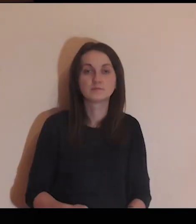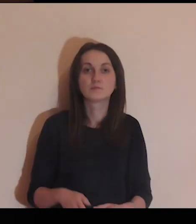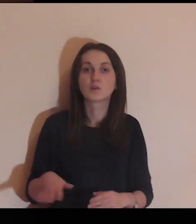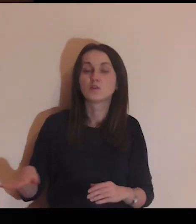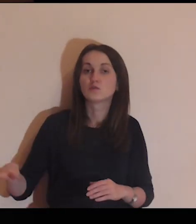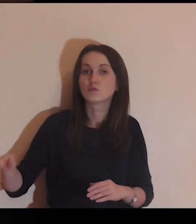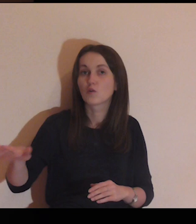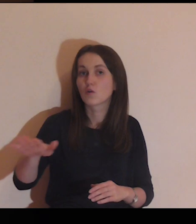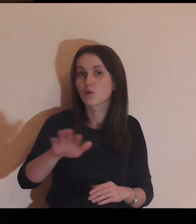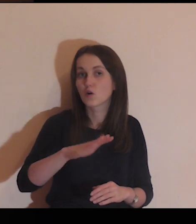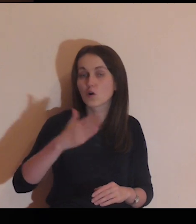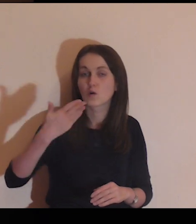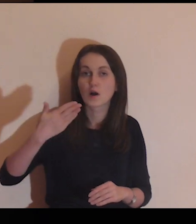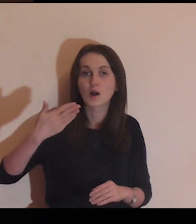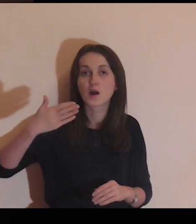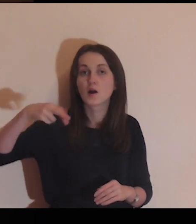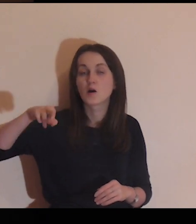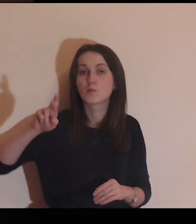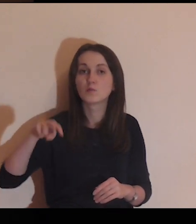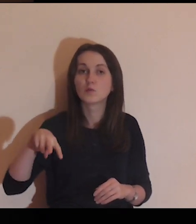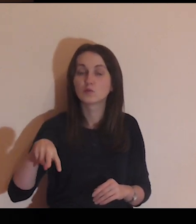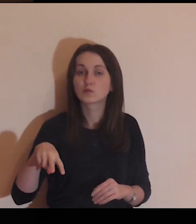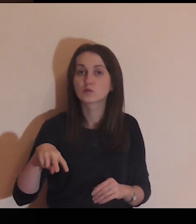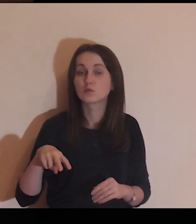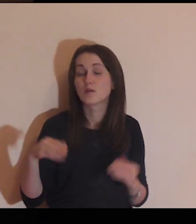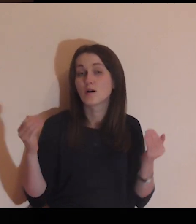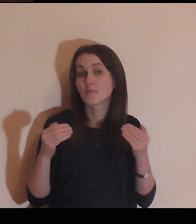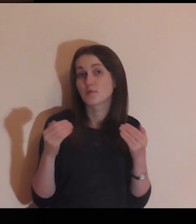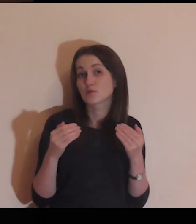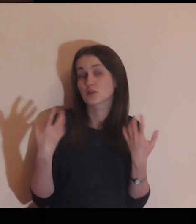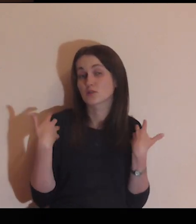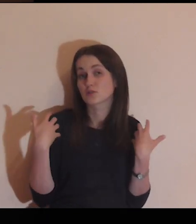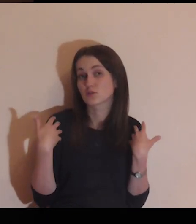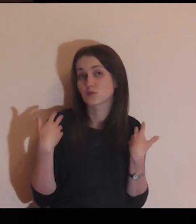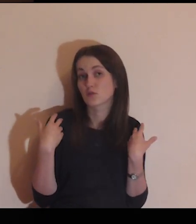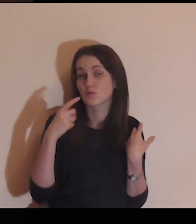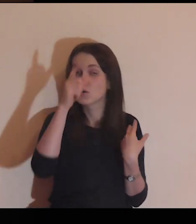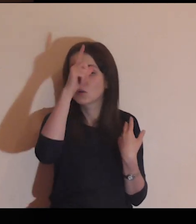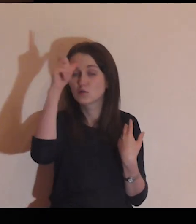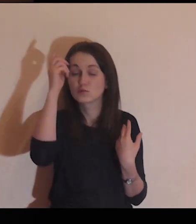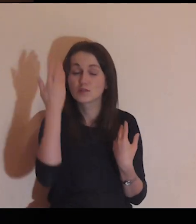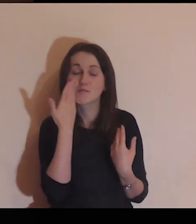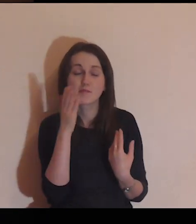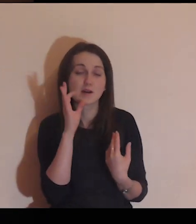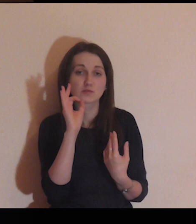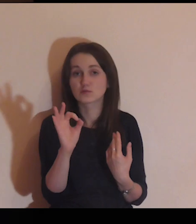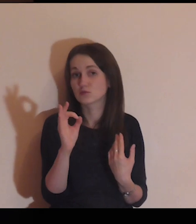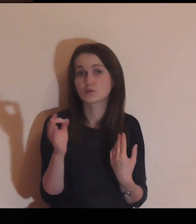Wokół twojego muru mogą żyć ludzie, których dobrze znasz,